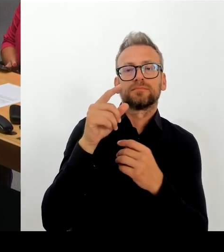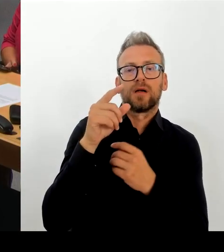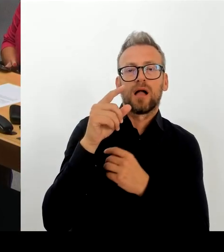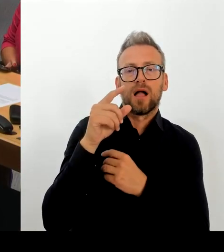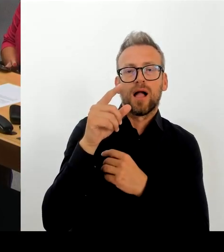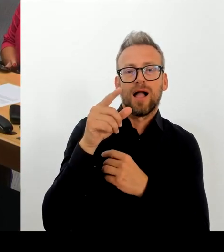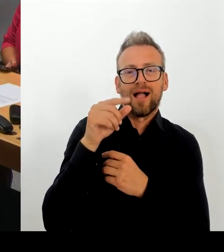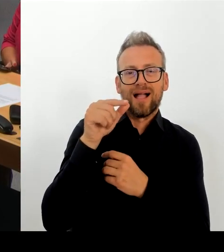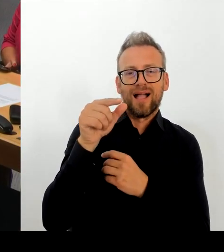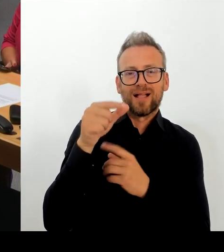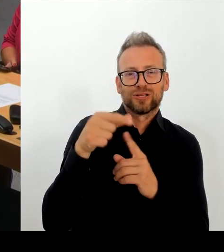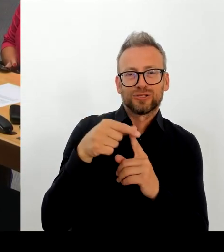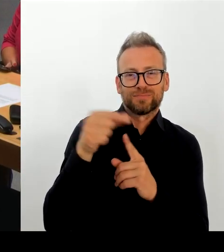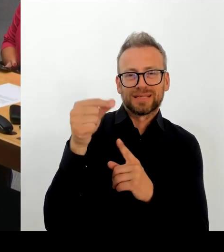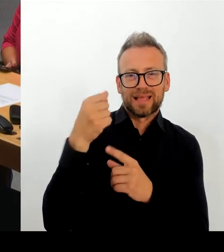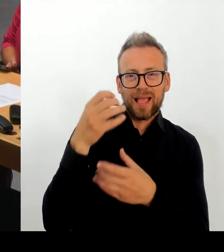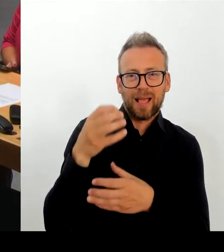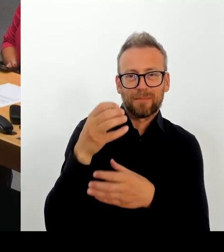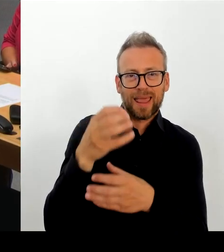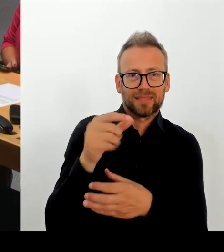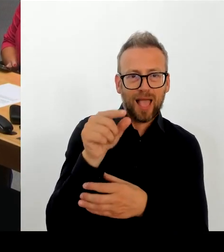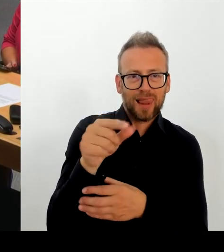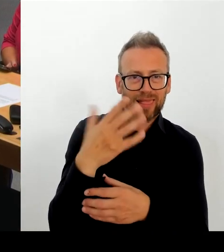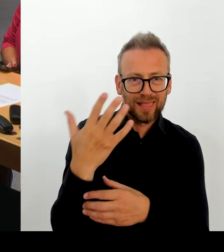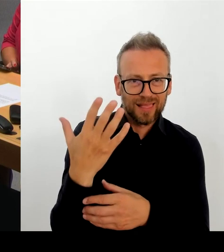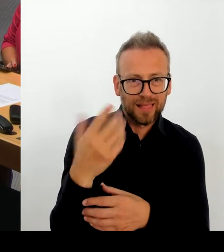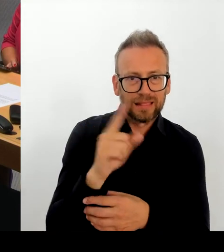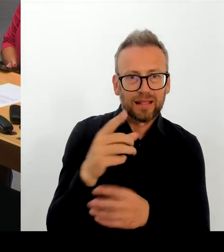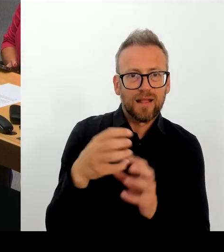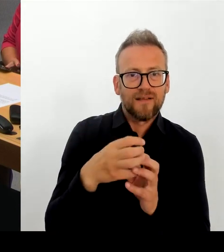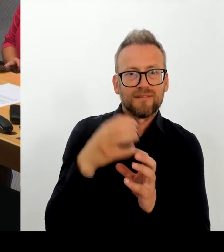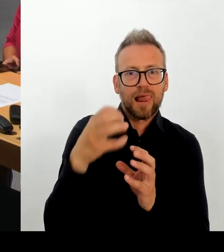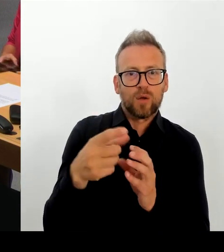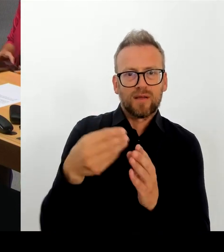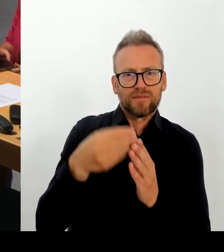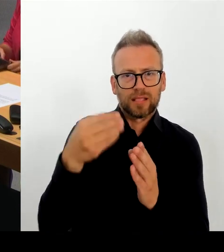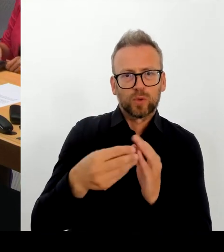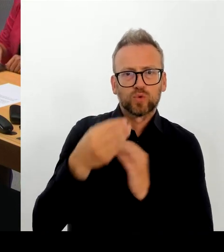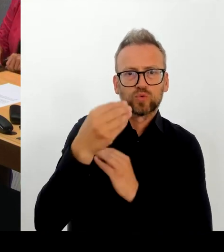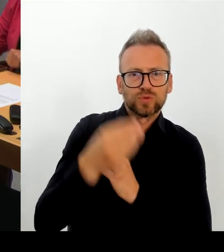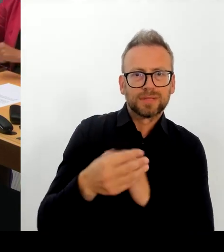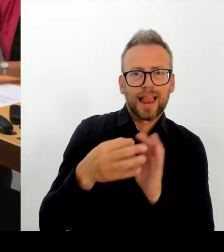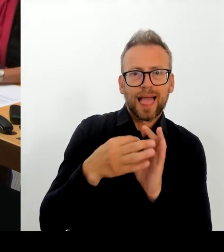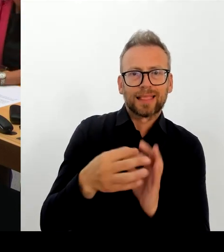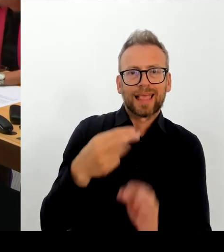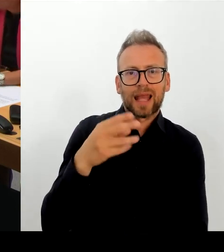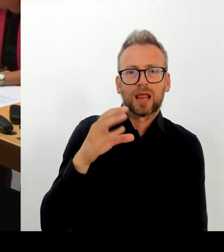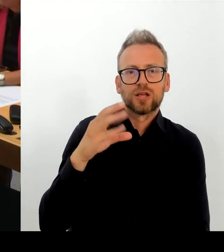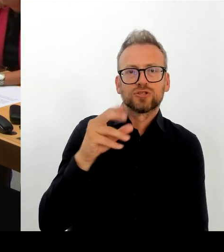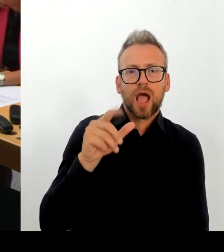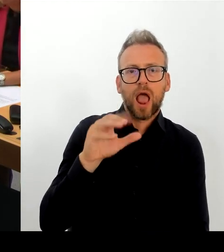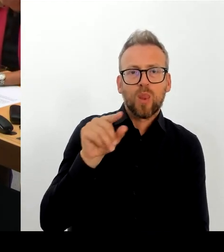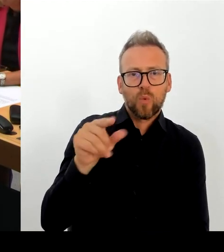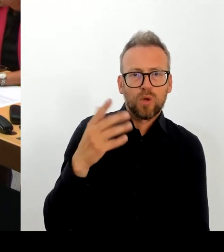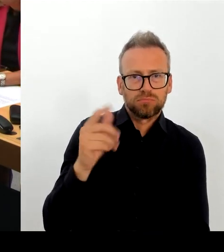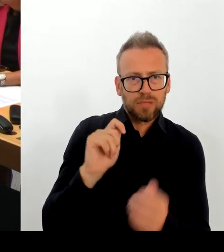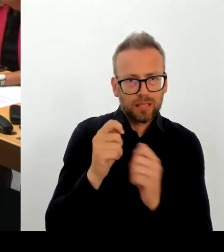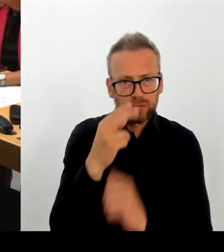Lassen Sie mich Ihre Frage nutzen. Um den beiden Intendanten einmal ganz herzlich Danke zu sagen. Ich glaube, dass die beiden